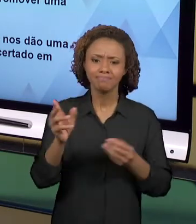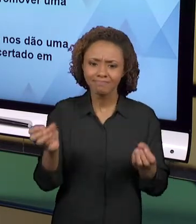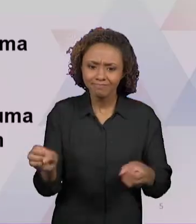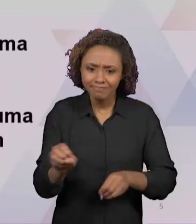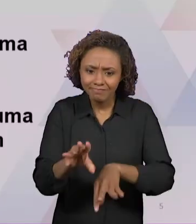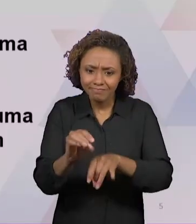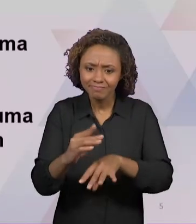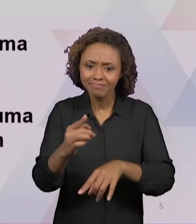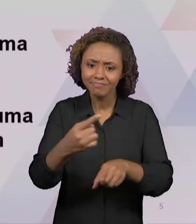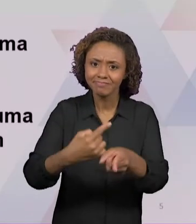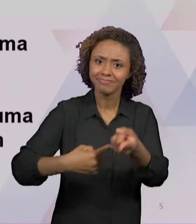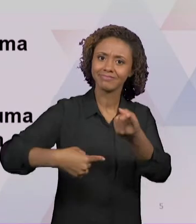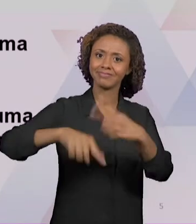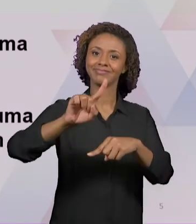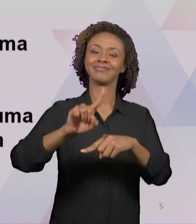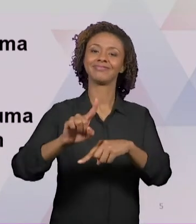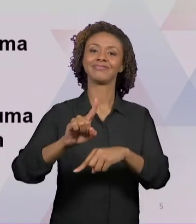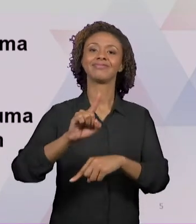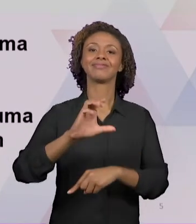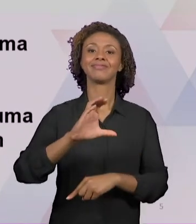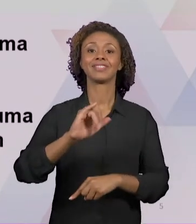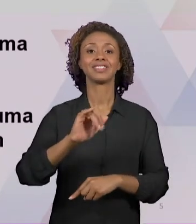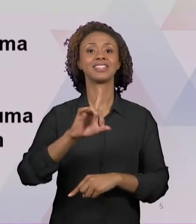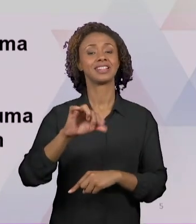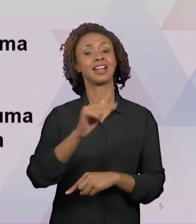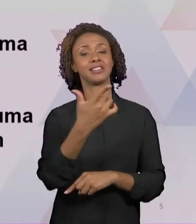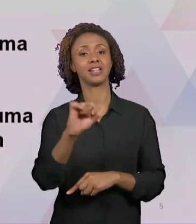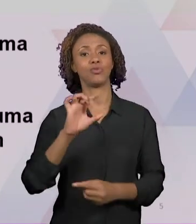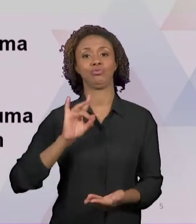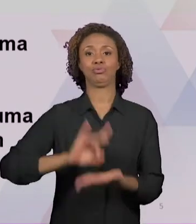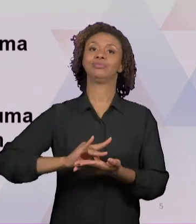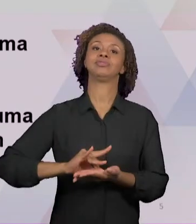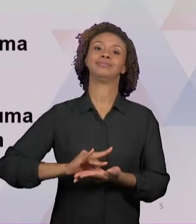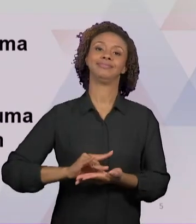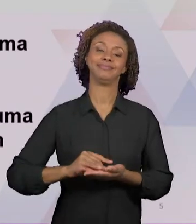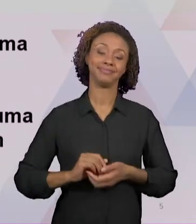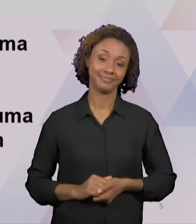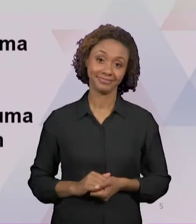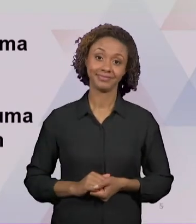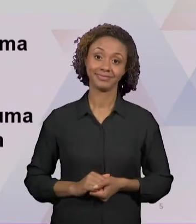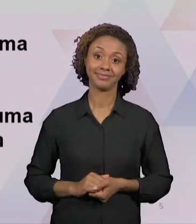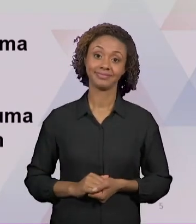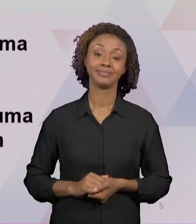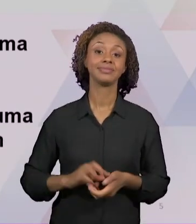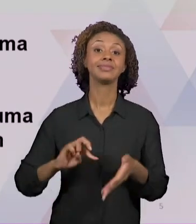FALANDO DE ALGUMAS INICIATIVAS QUE NOS DÃO A CERTEZA, É UMA ESPÉCIE DE CERTEZA DE TERMOS